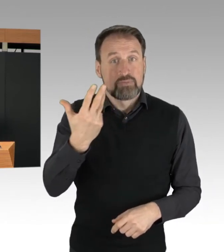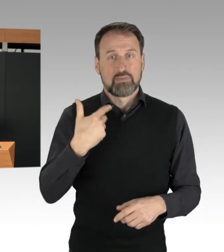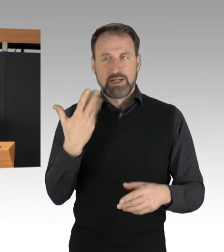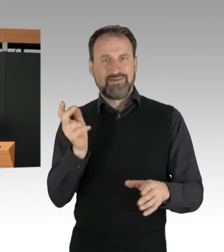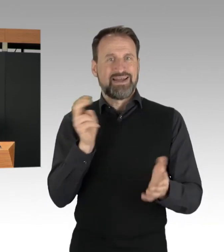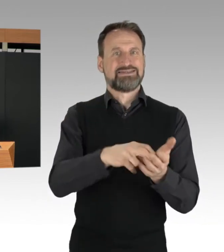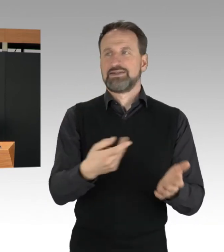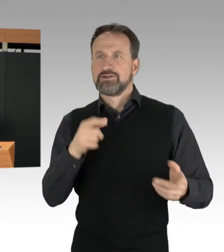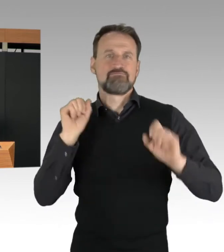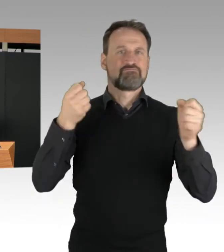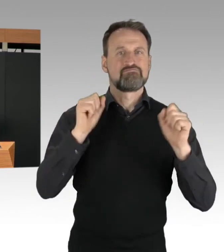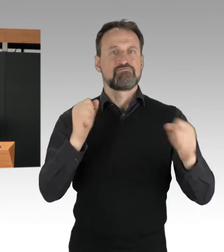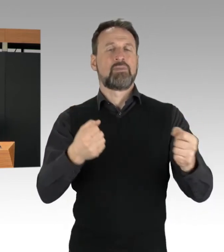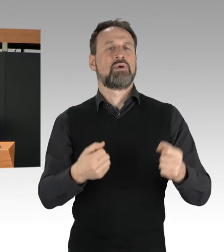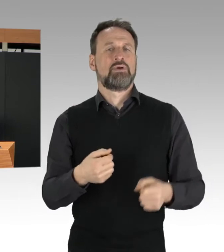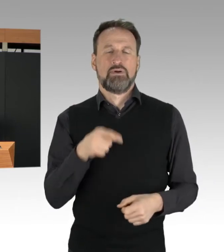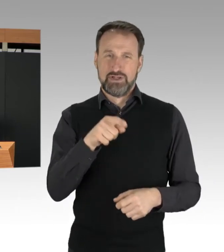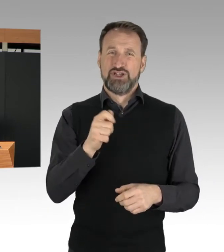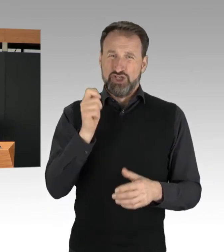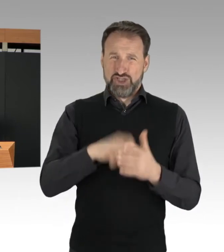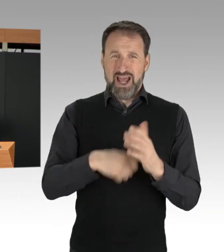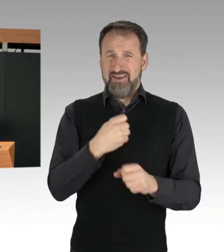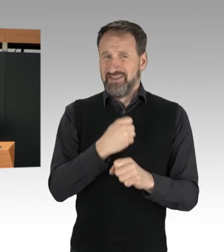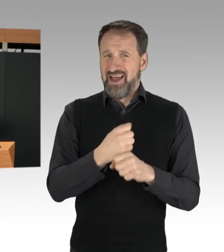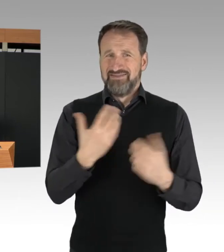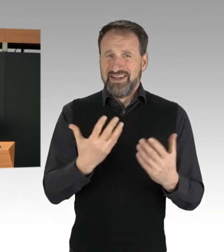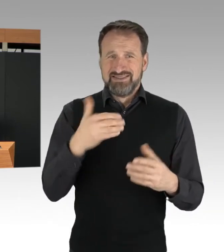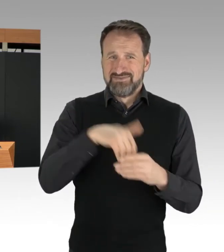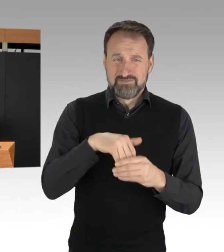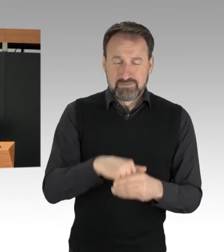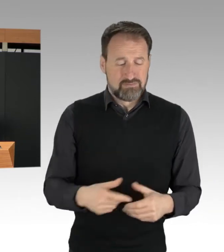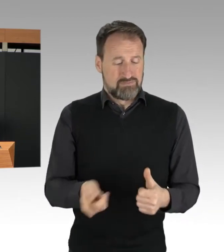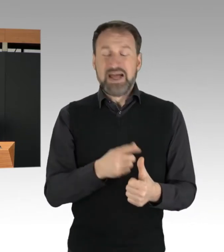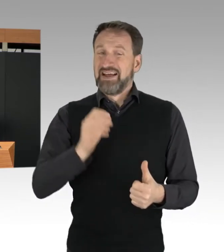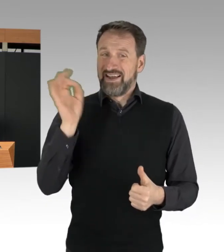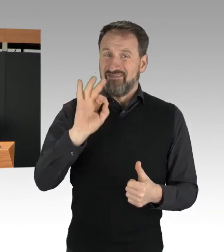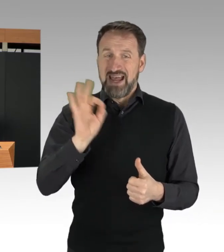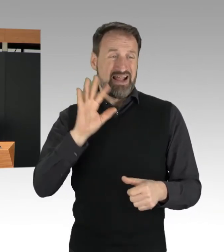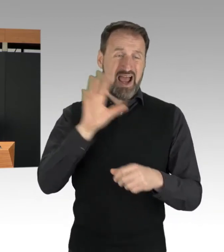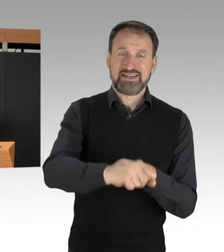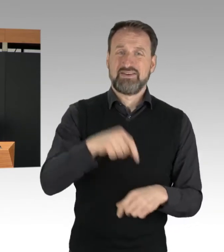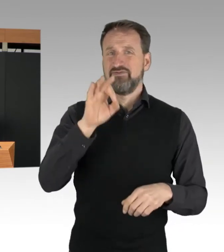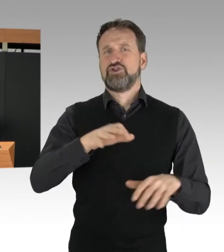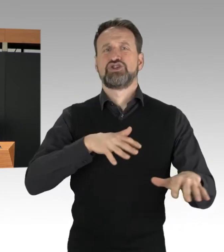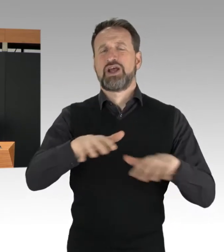wie den gefährlichen Eingriff in den Straßenverkehr, Nötigung im Straßenverkehr